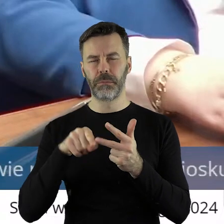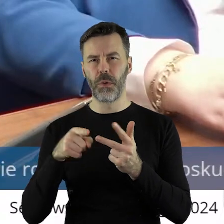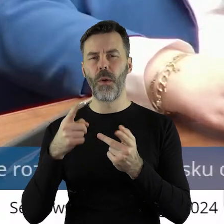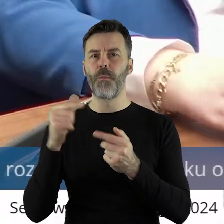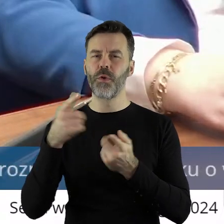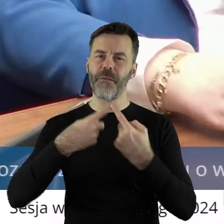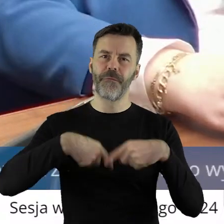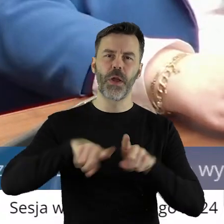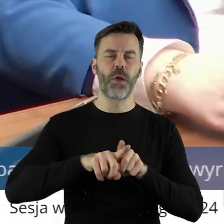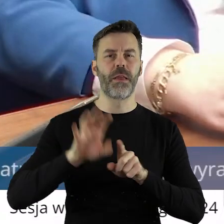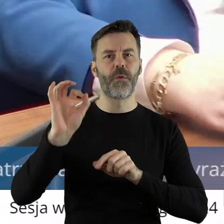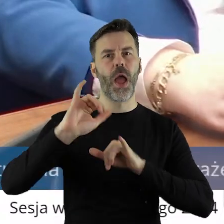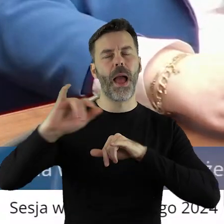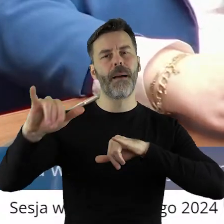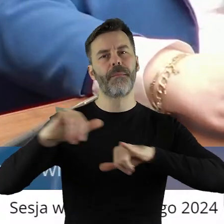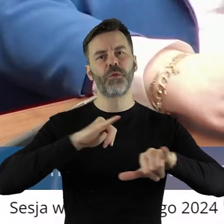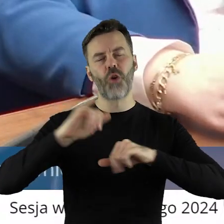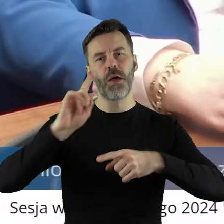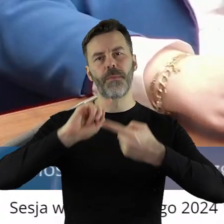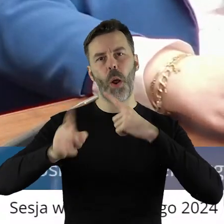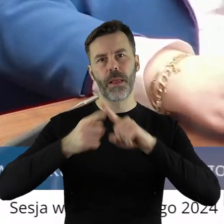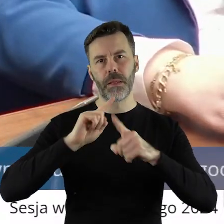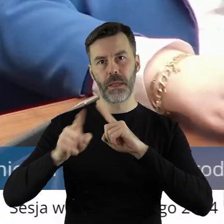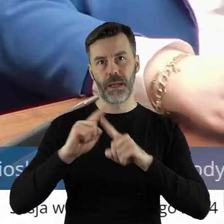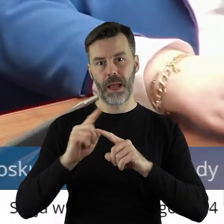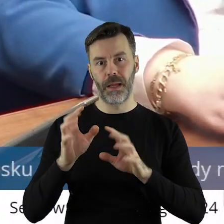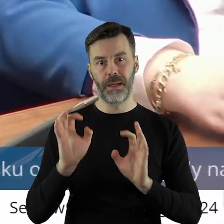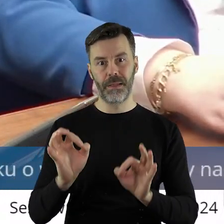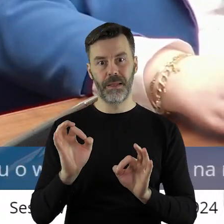Tylko no najpierw chyba ta polityka powinna być. Tak, bo powiem